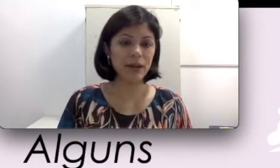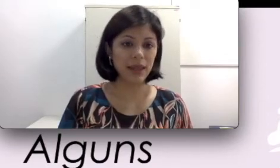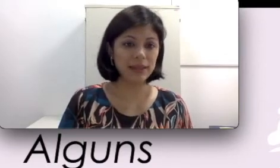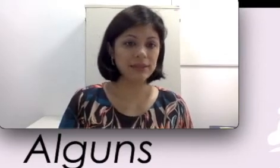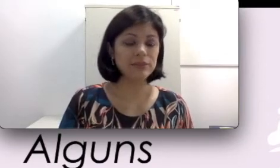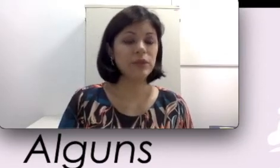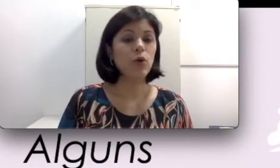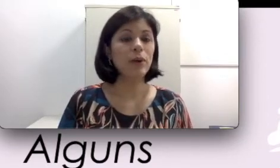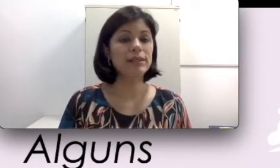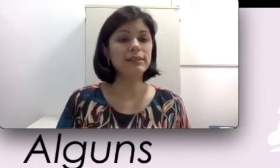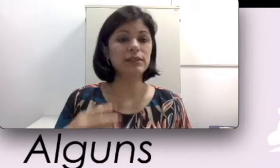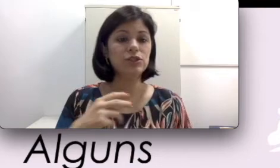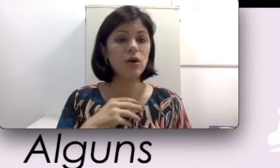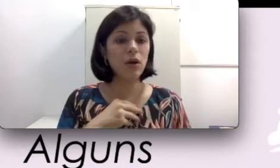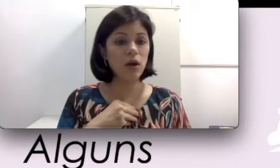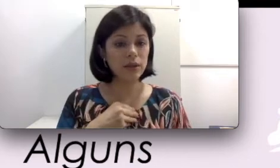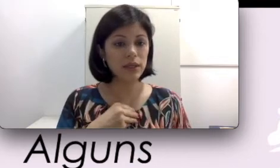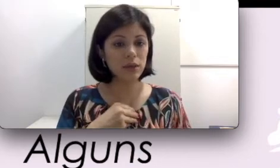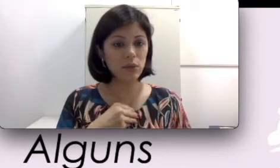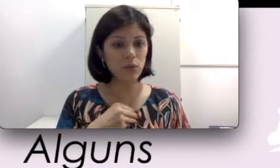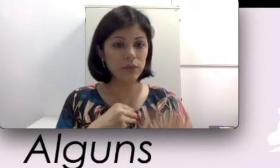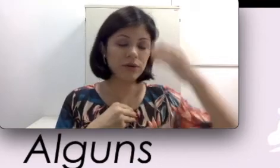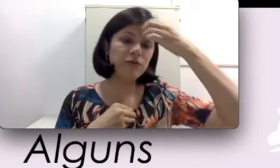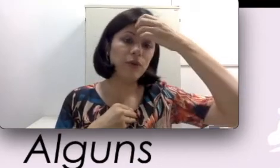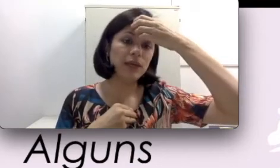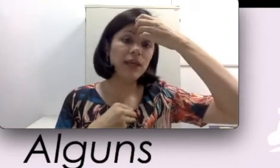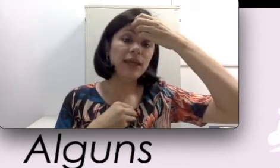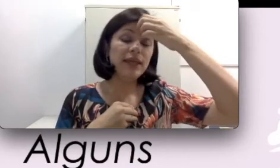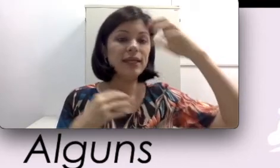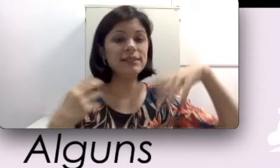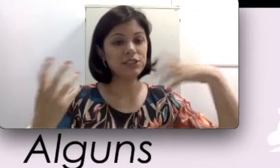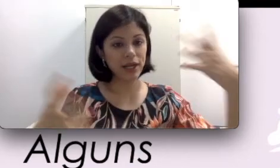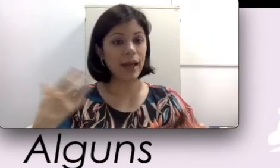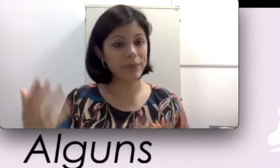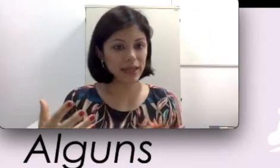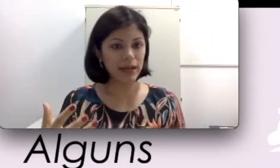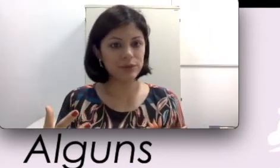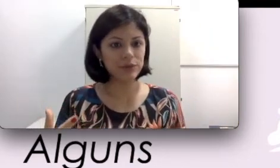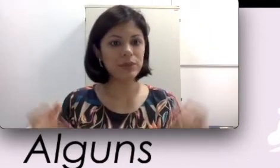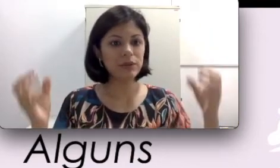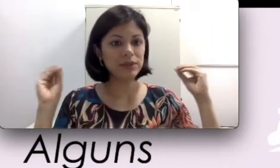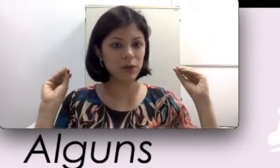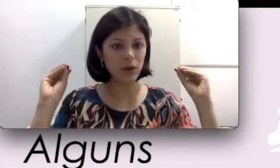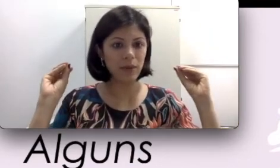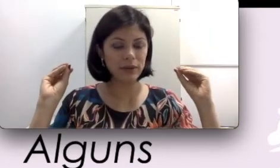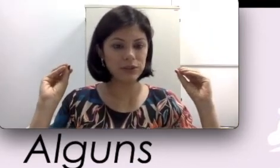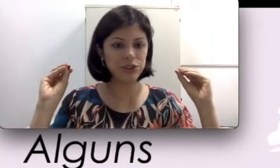palestra, o palestrante coloque um microfone e que seja captado pelo seu aparelho auditivo.